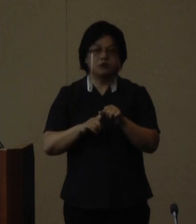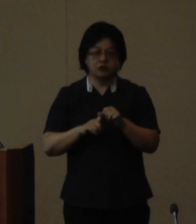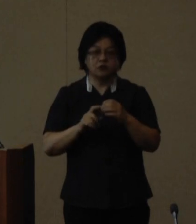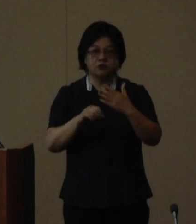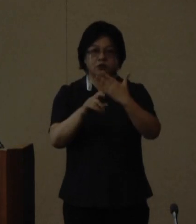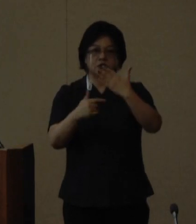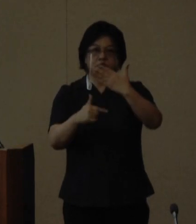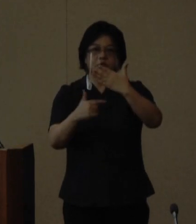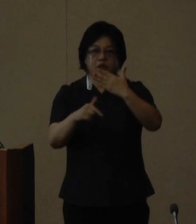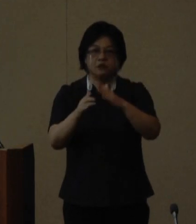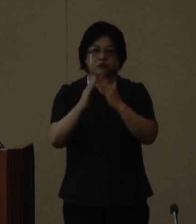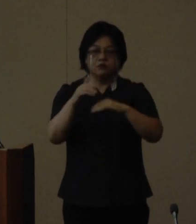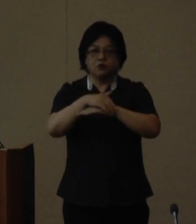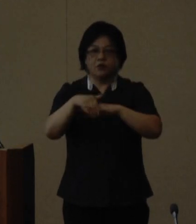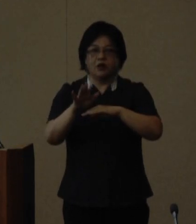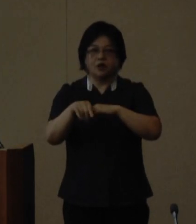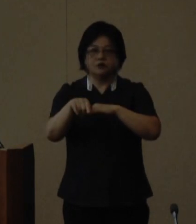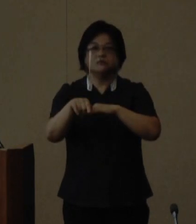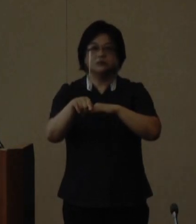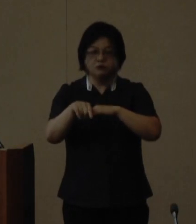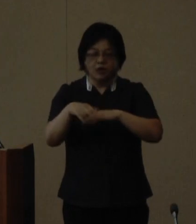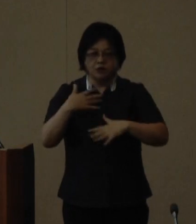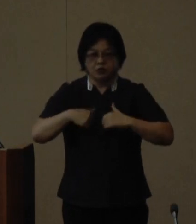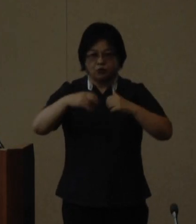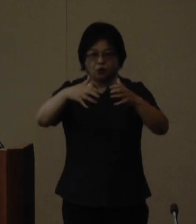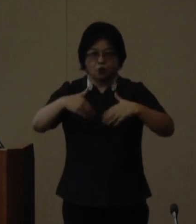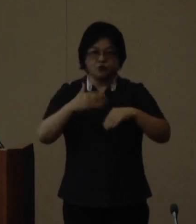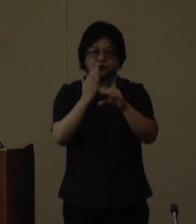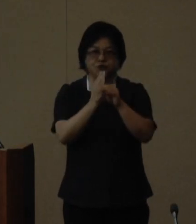開講予定としており現在塾生を 募集しております